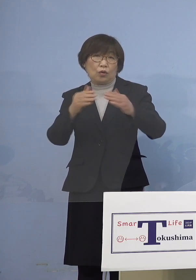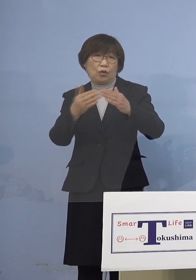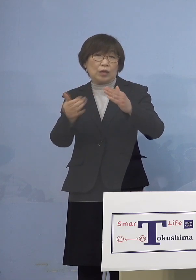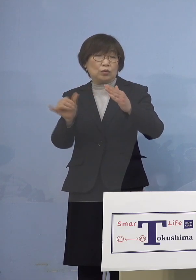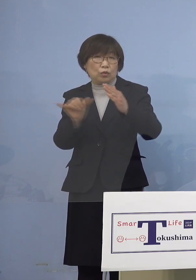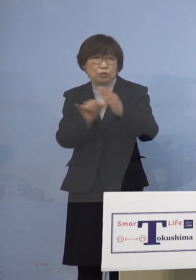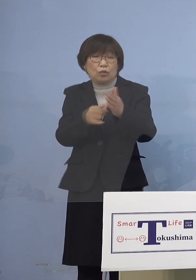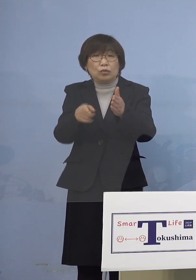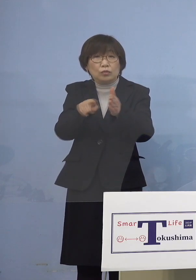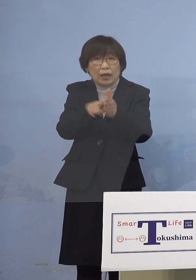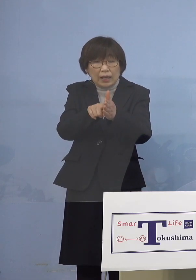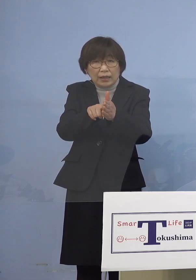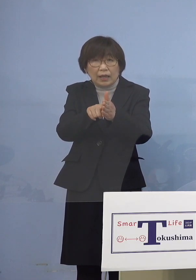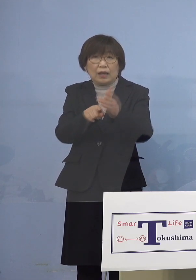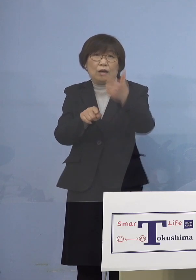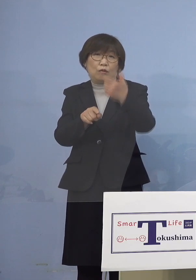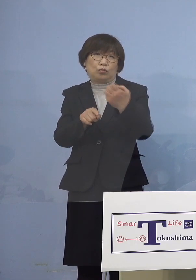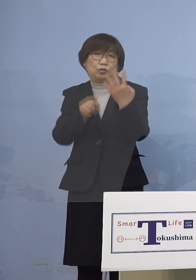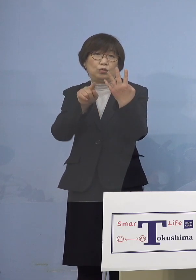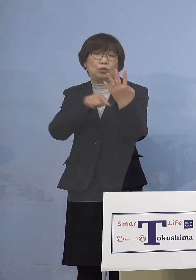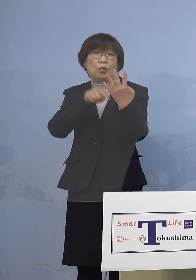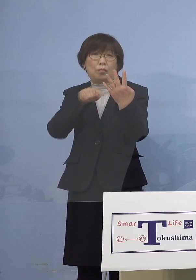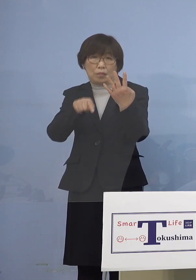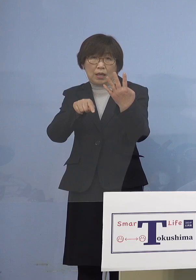64名の関連クラスターに